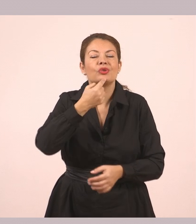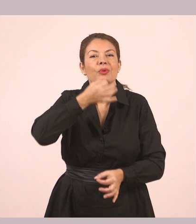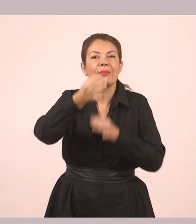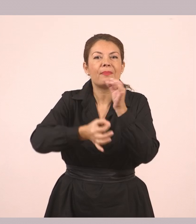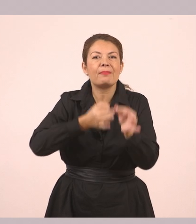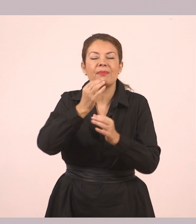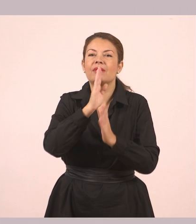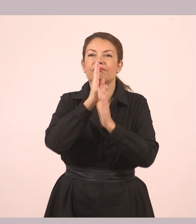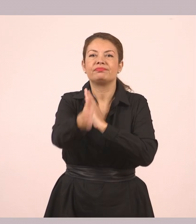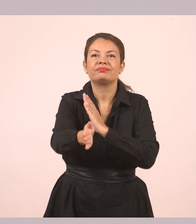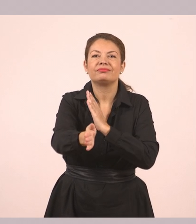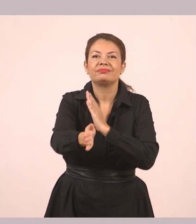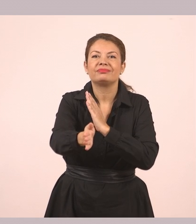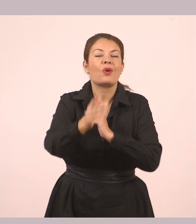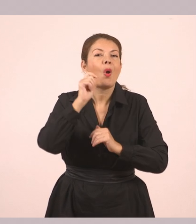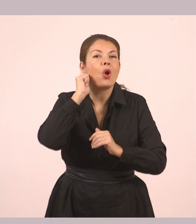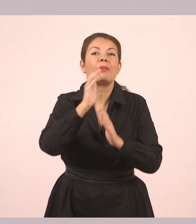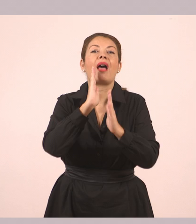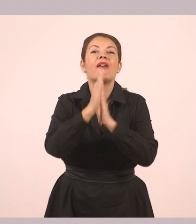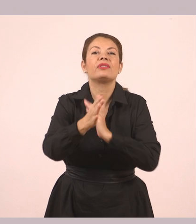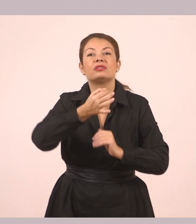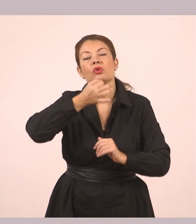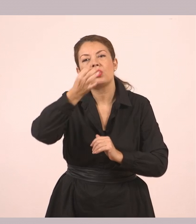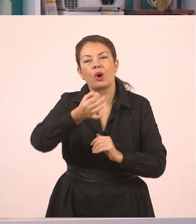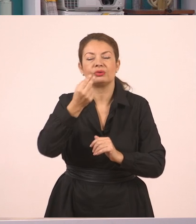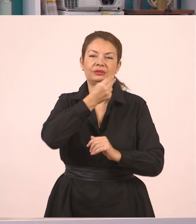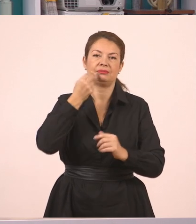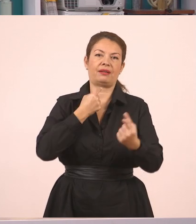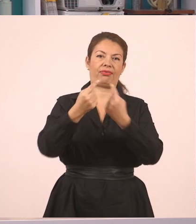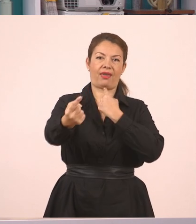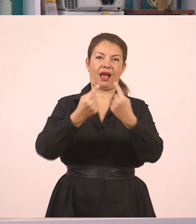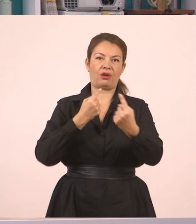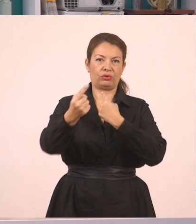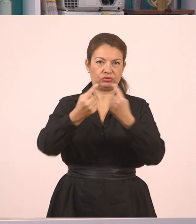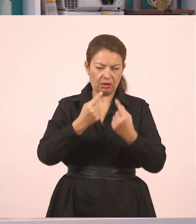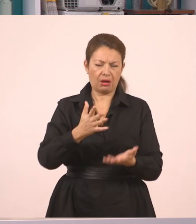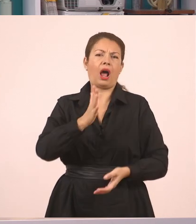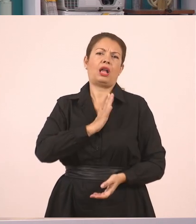Στον διάλογο λοιπόν, παιδιά, έχουμε ευθύ λόγο. Είναι ο ένας απέναντι στον άλλον και μιλάνε.